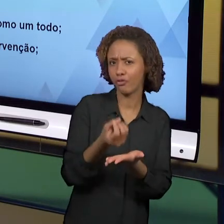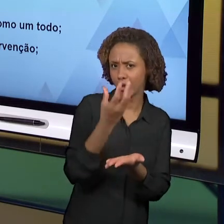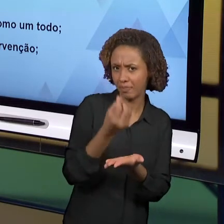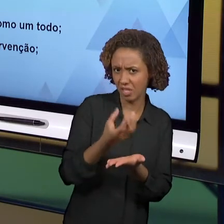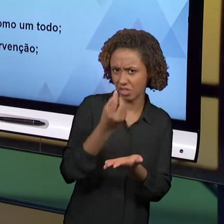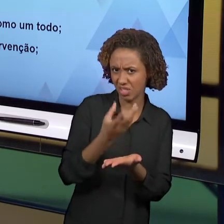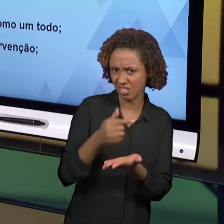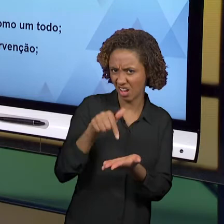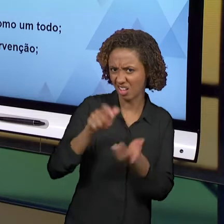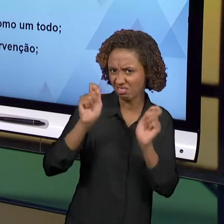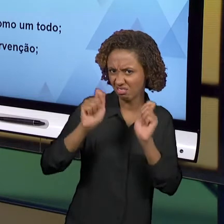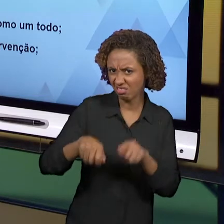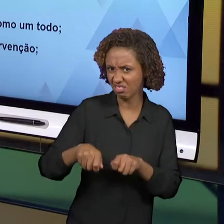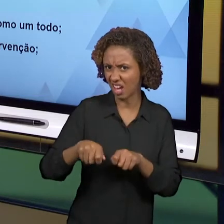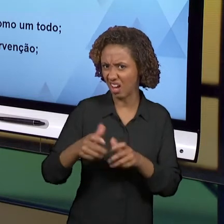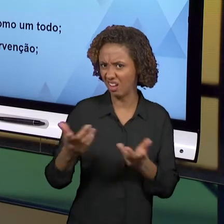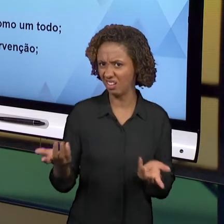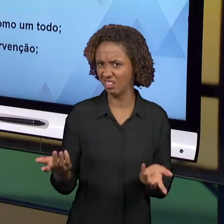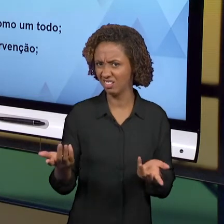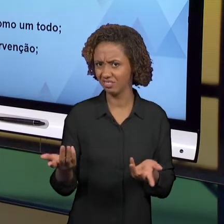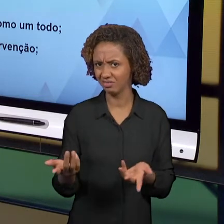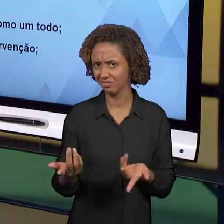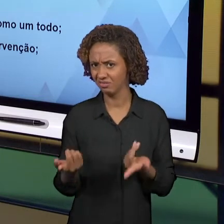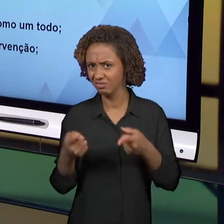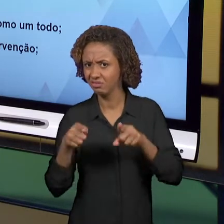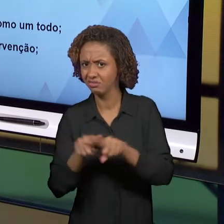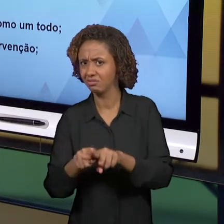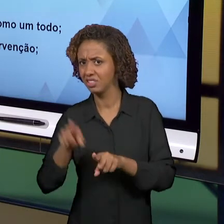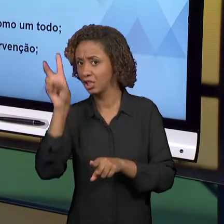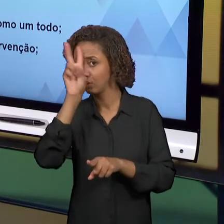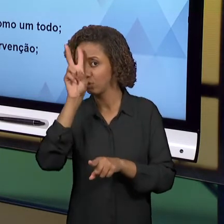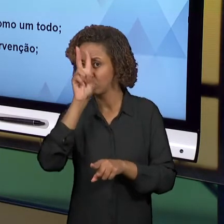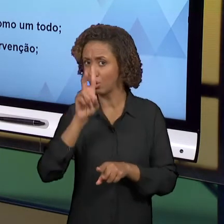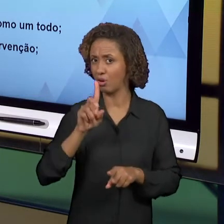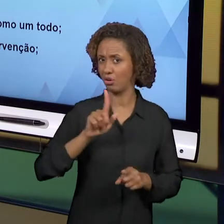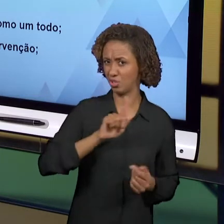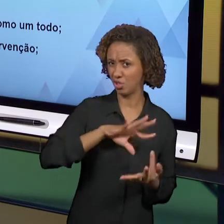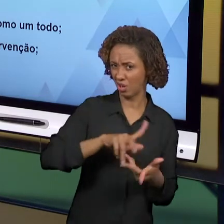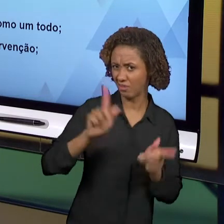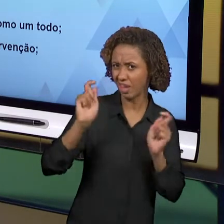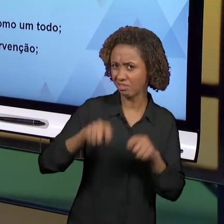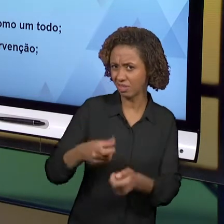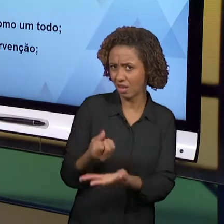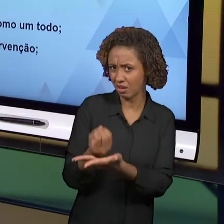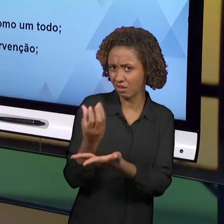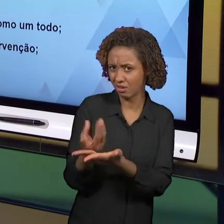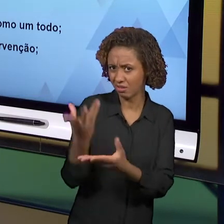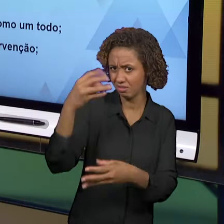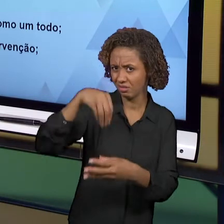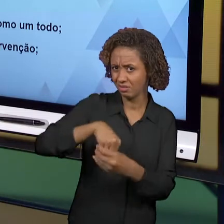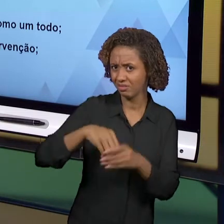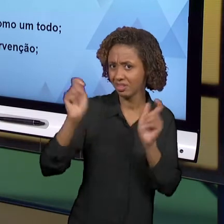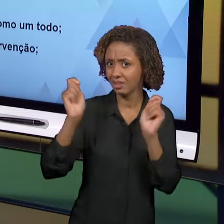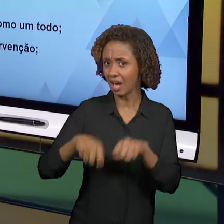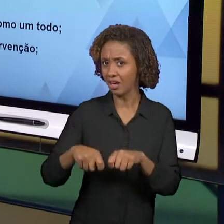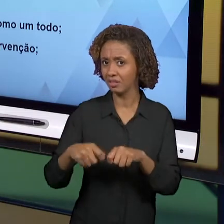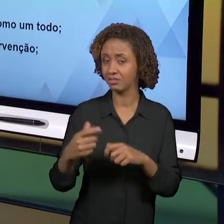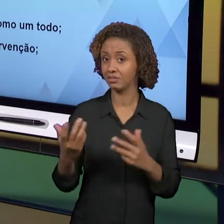ENCERRAMOS ESSA DISCIPLINA PERGUNTANDO PARA VOCÊS. SE OS ANOS INICIAIS SÃO OS ANOS QUE